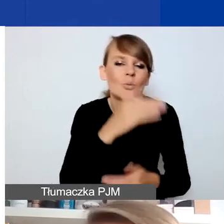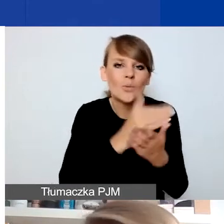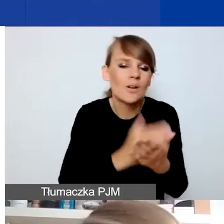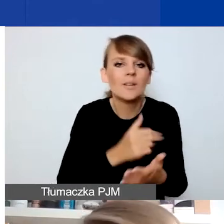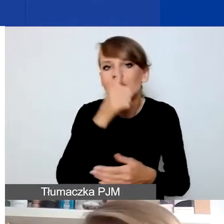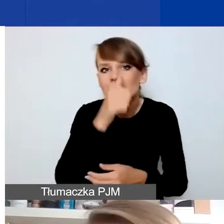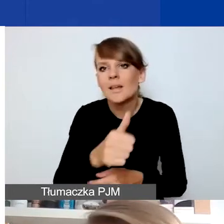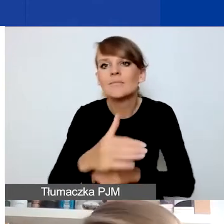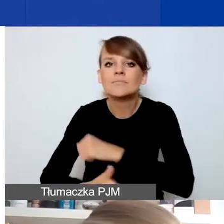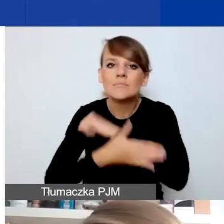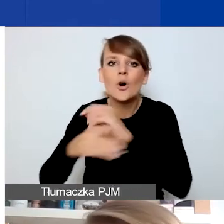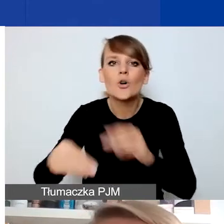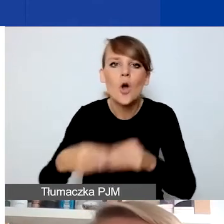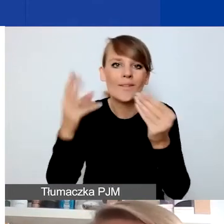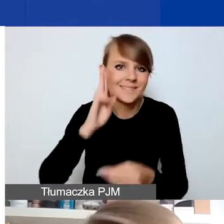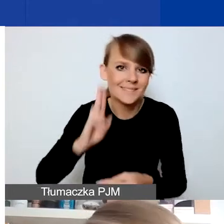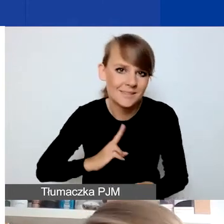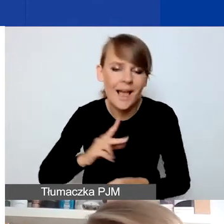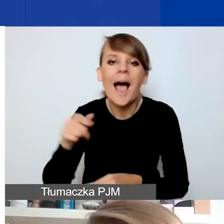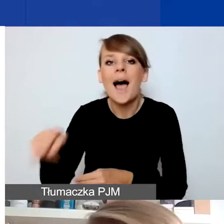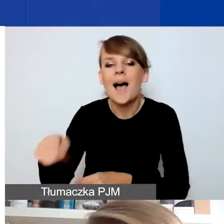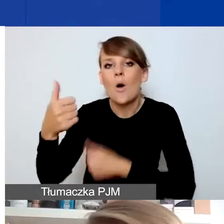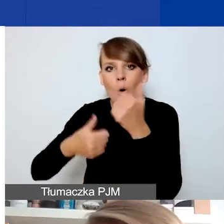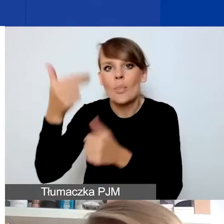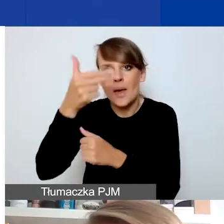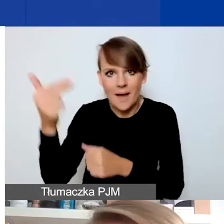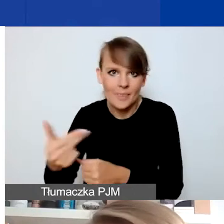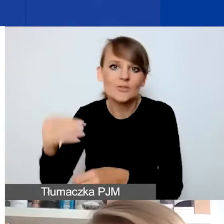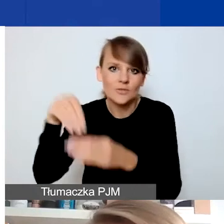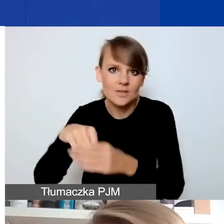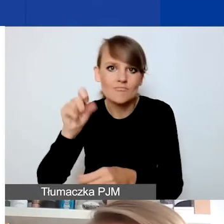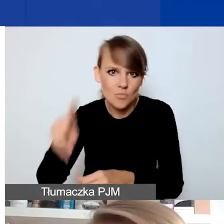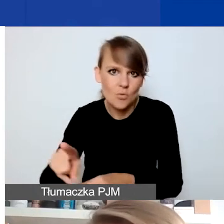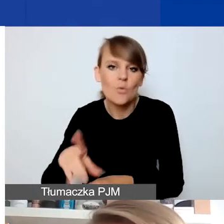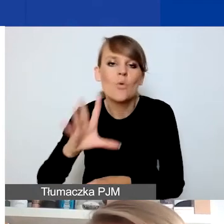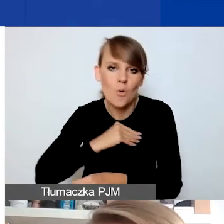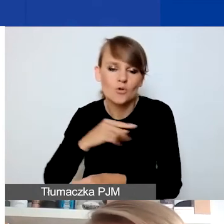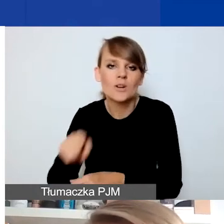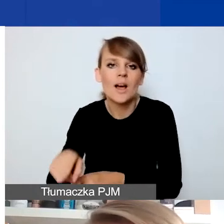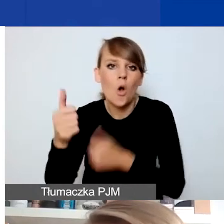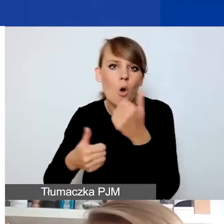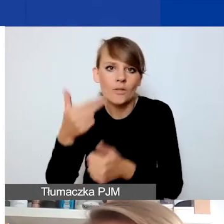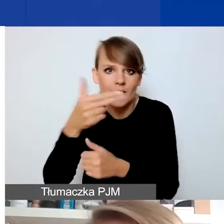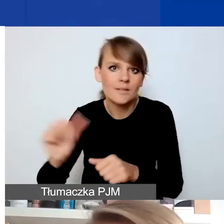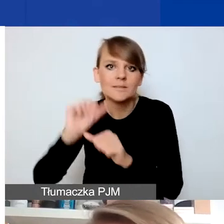który jest w konkursie tematycznym i będzie można na to środki aplikować, składając wniosek w tym konkursie w przyszłym roku.